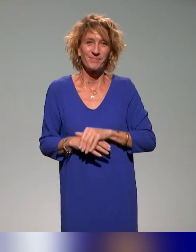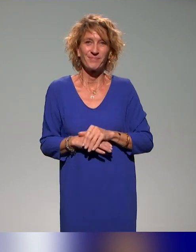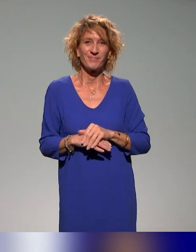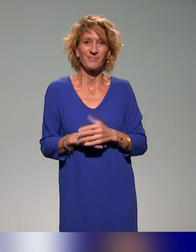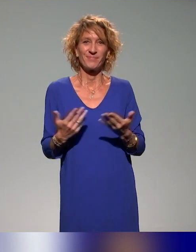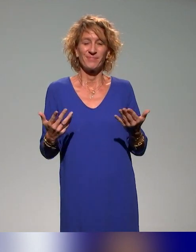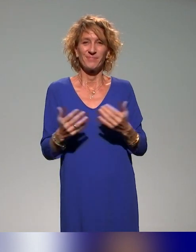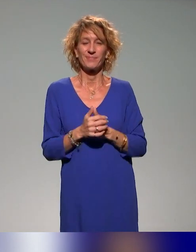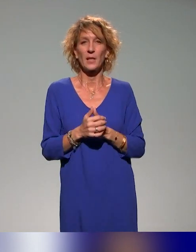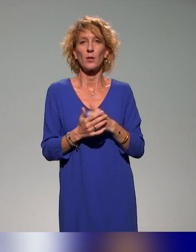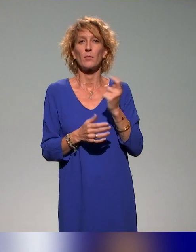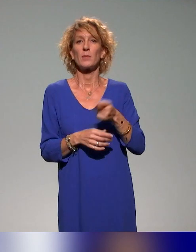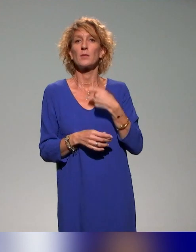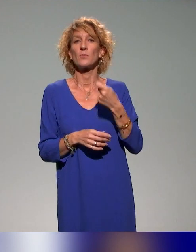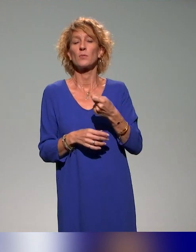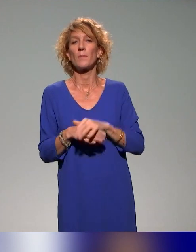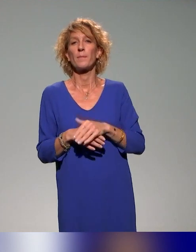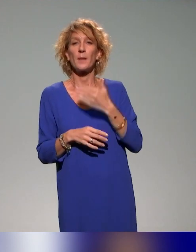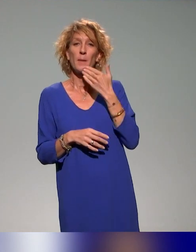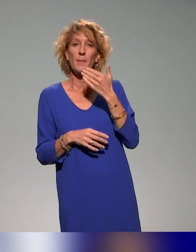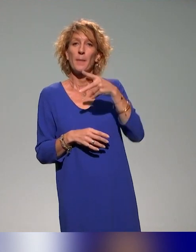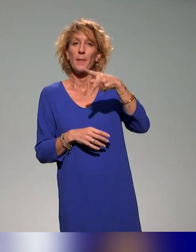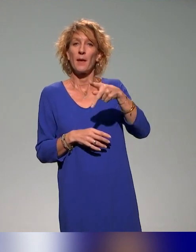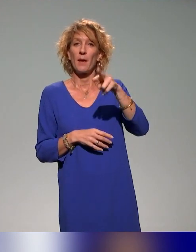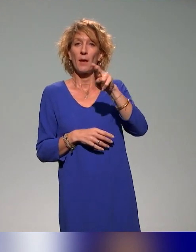Évidemment, on remercie le PRITH, puisque cette journée était une